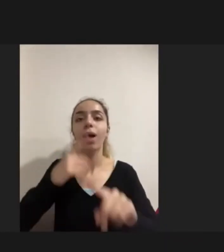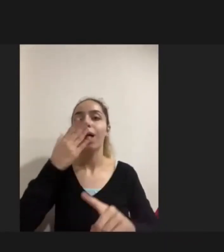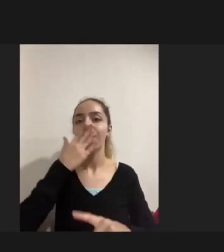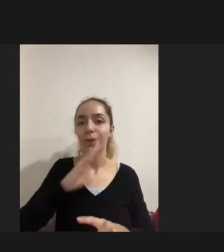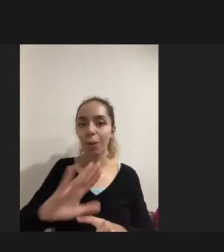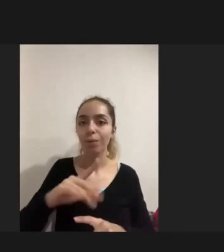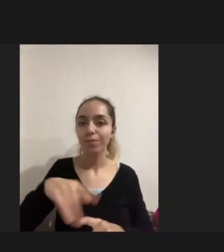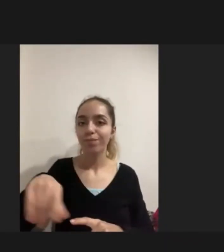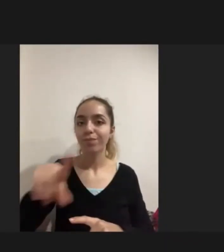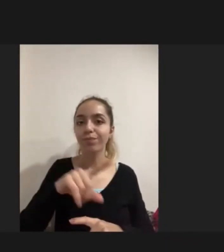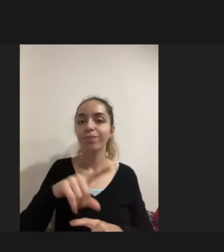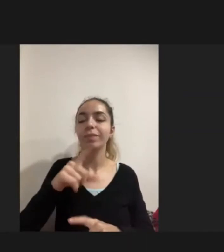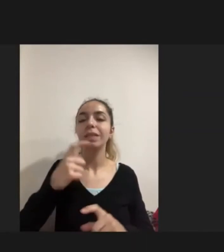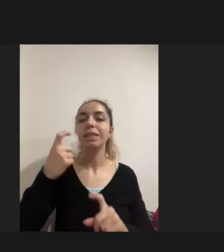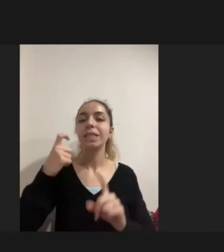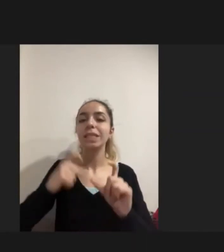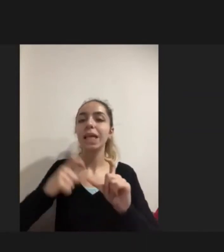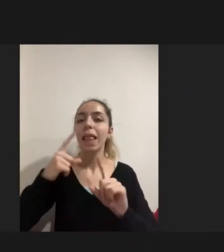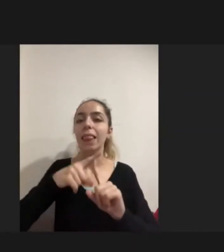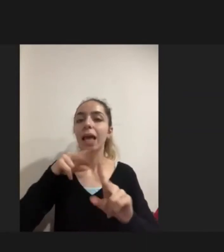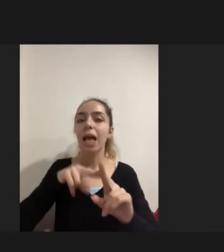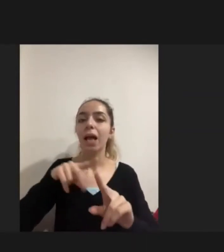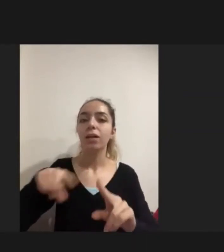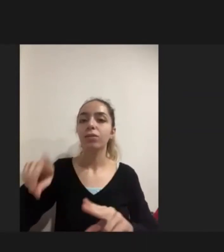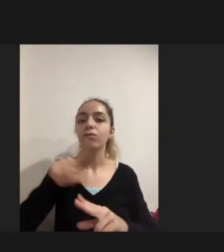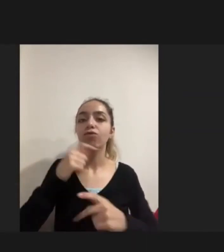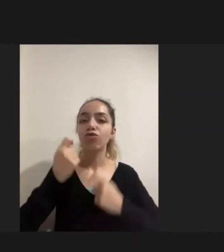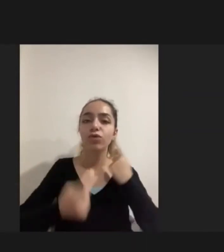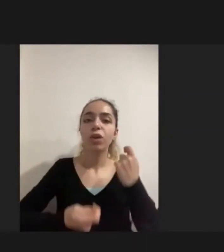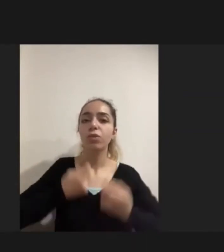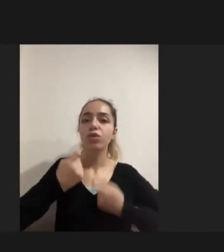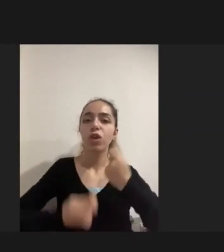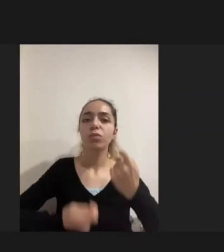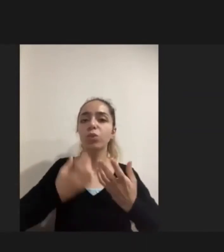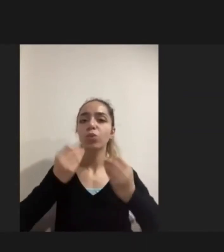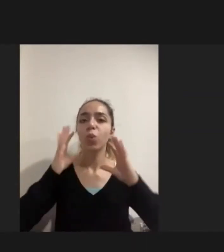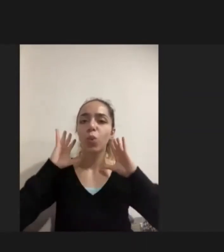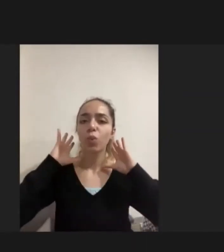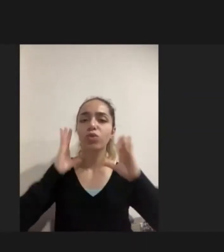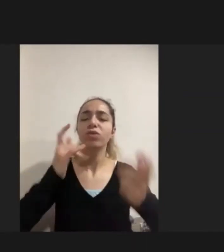çeşitli STK Kuruluşları bu alanda çalışıyor; birçok çalışma yürütmeye çalışıyor Engellilere